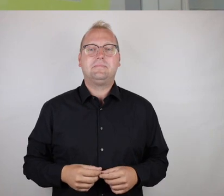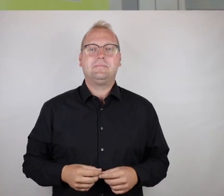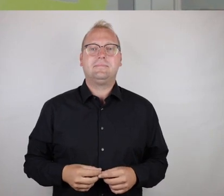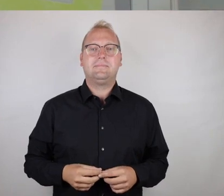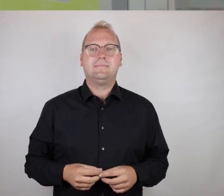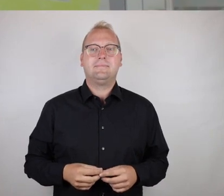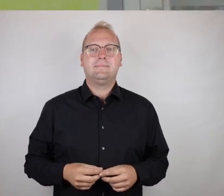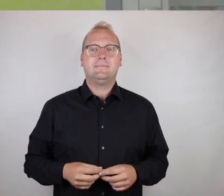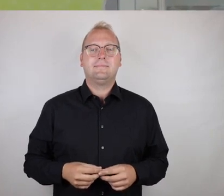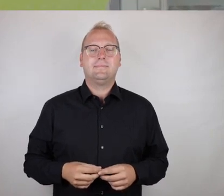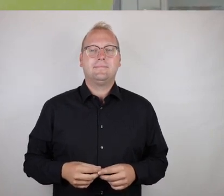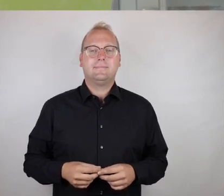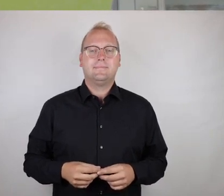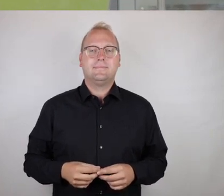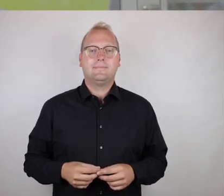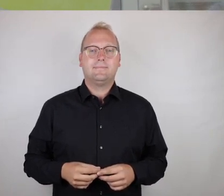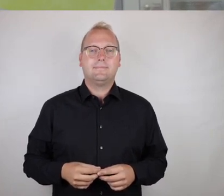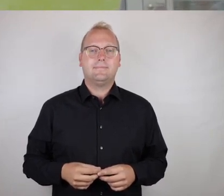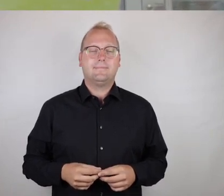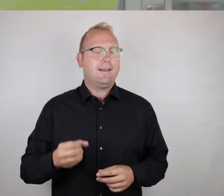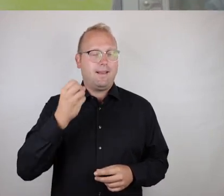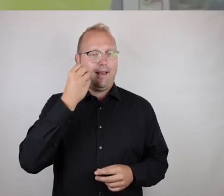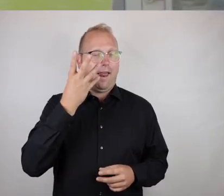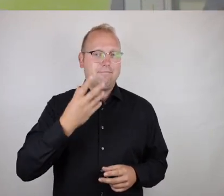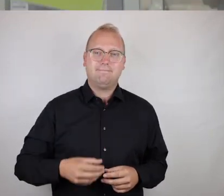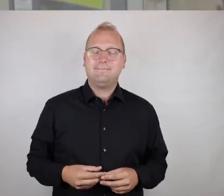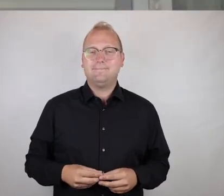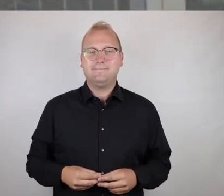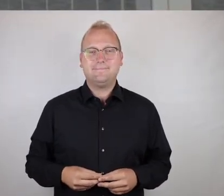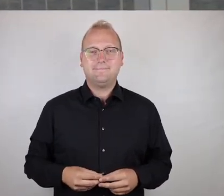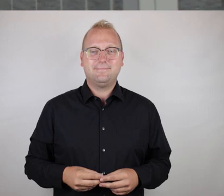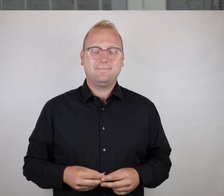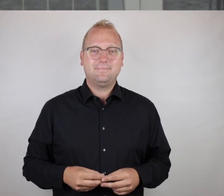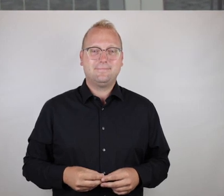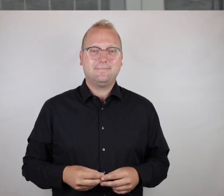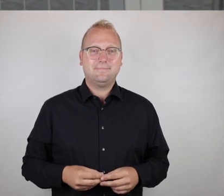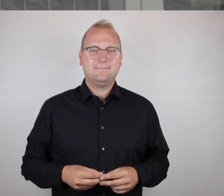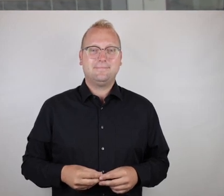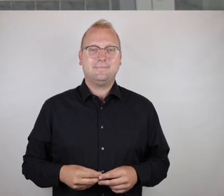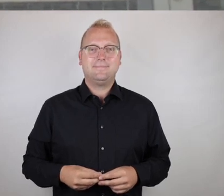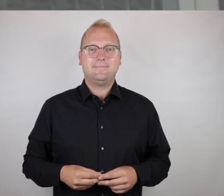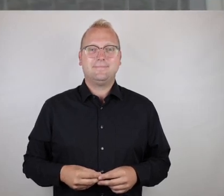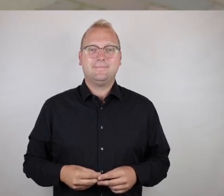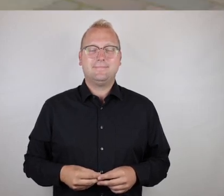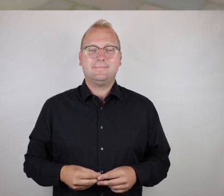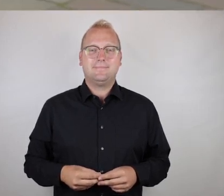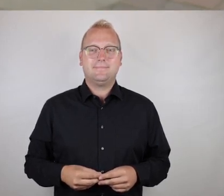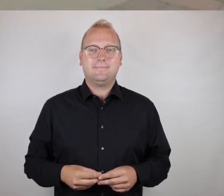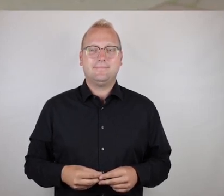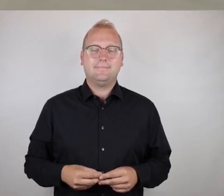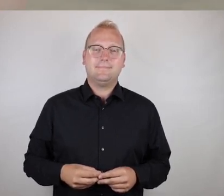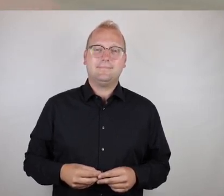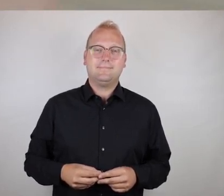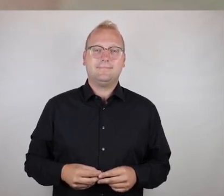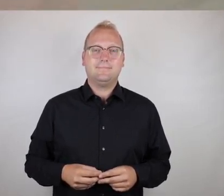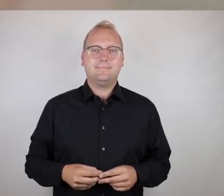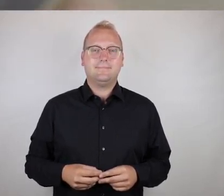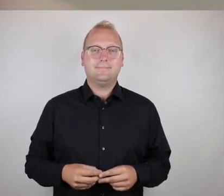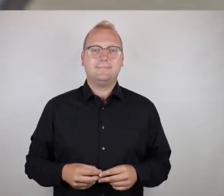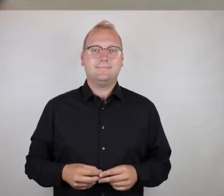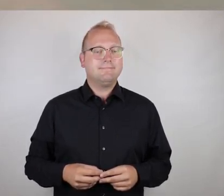Ich würde auch sagen, das ist okay.